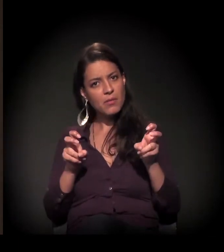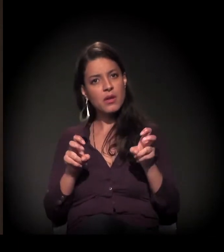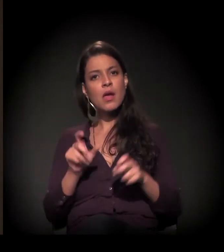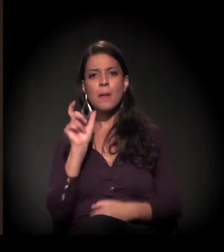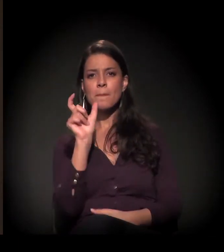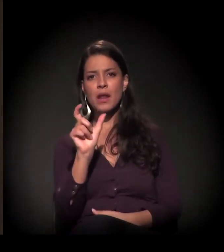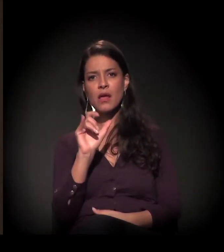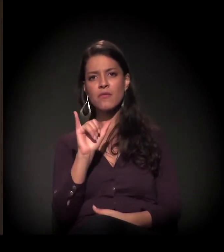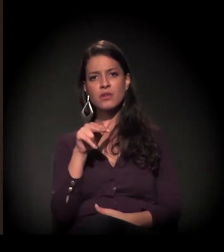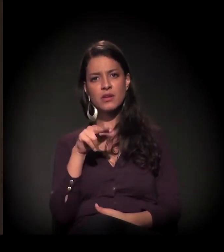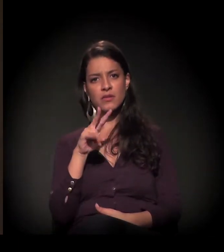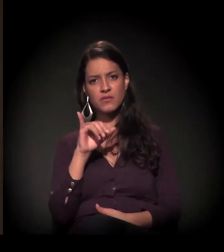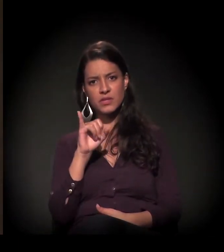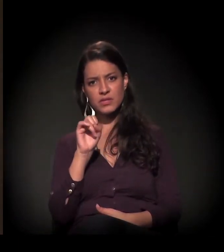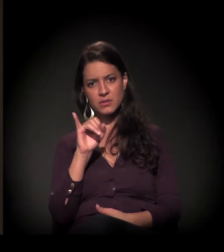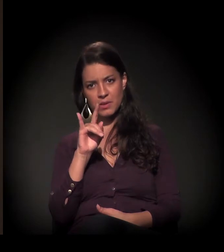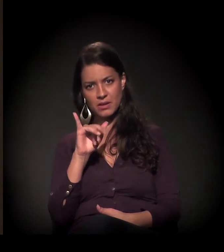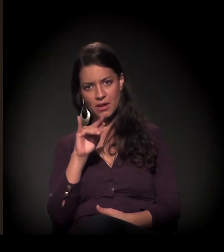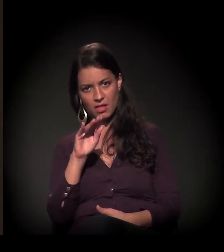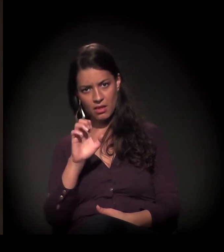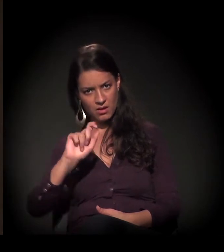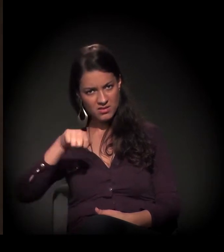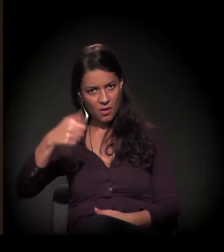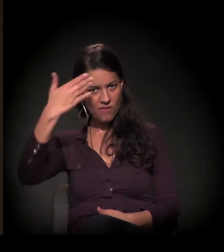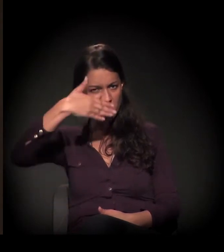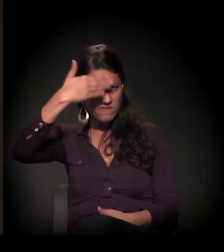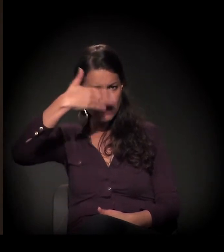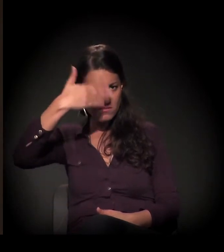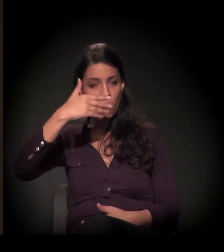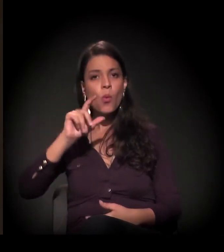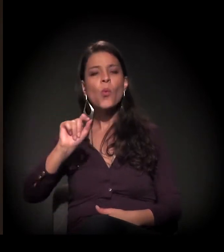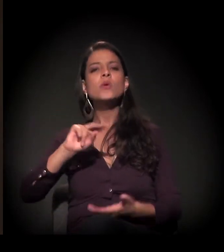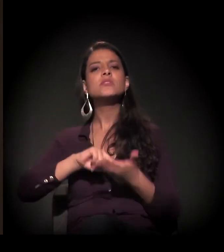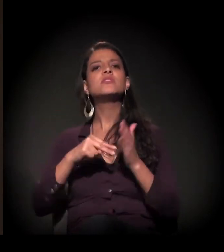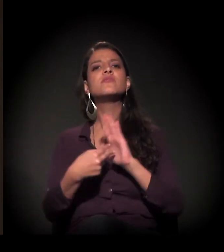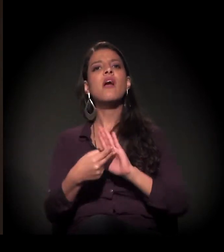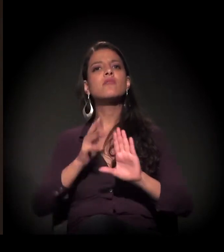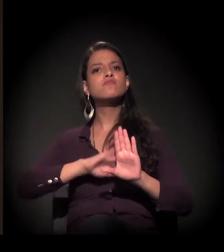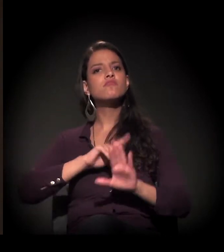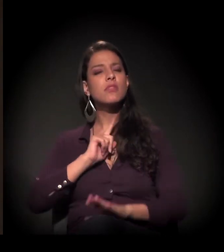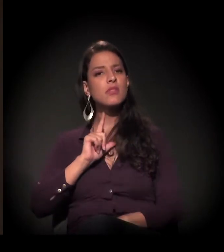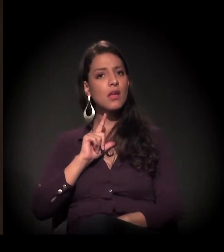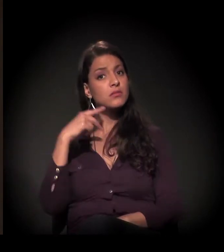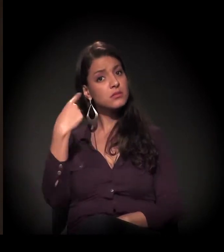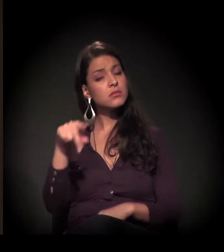sobre a palavra invisibilidade e o que ela representa para você e representa no seu trabalho.